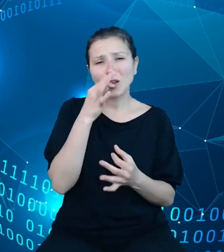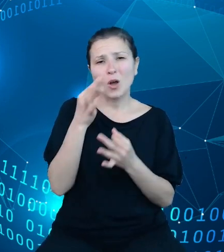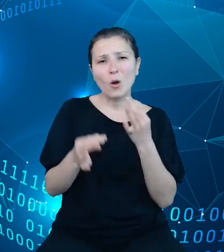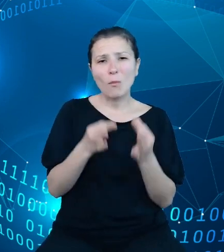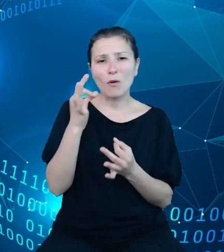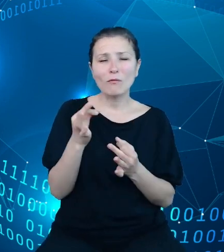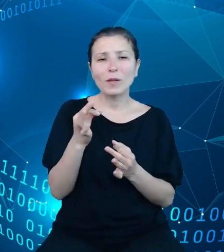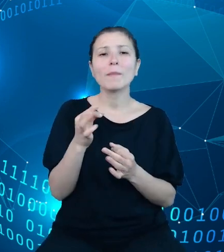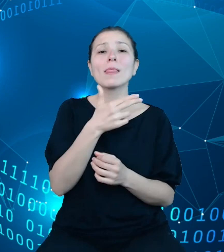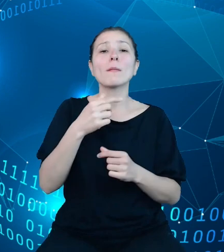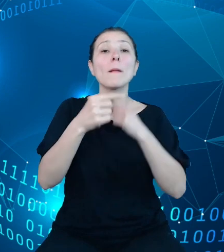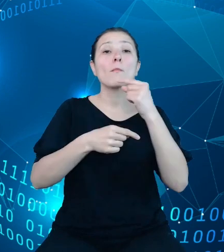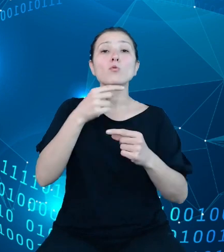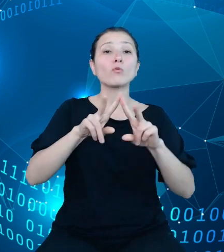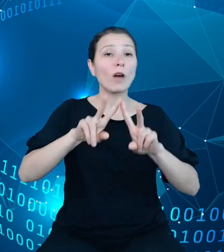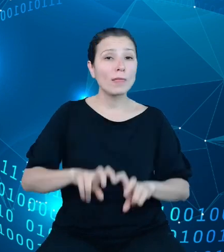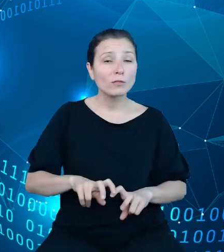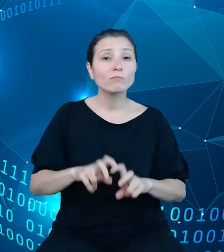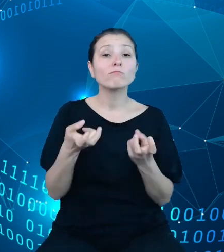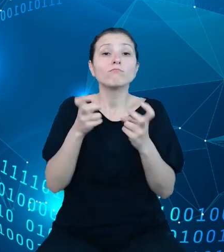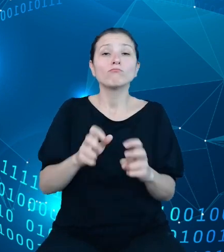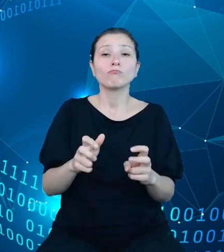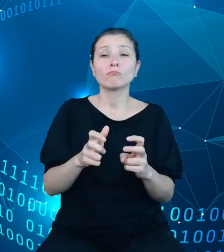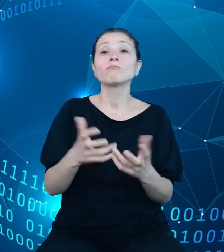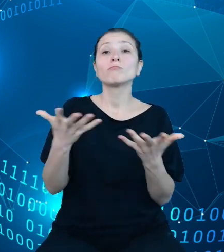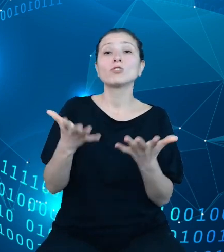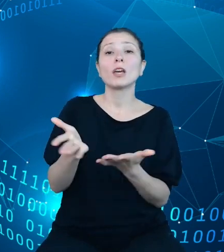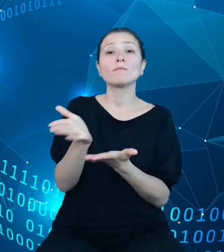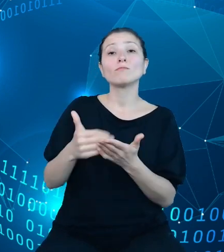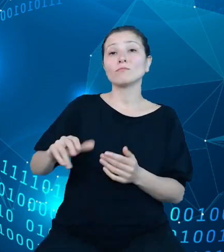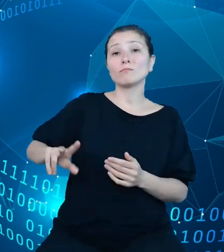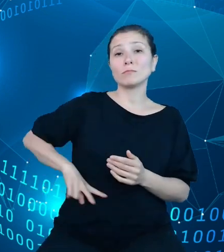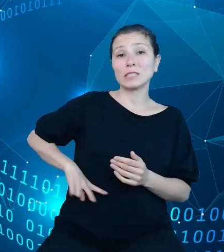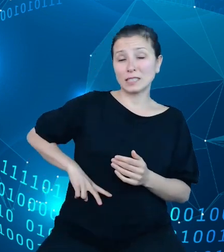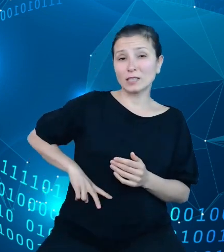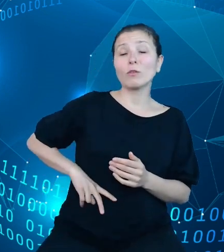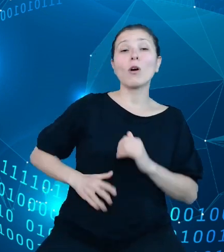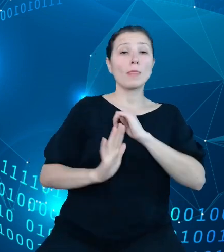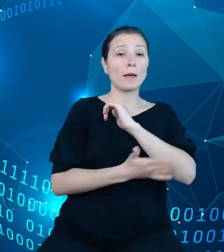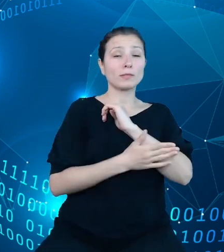analityczne powstające w Ministerstwie na bazie TREZORa oraz takie, które z